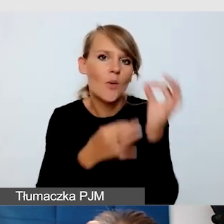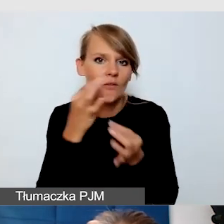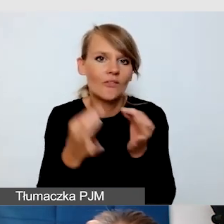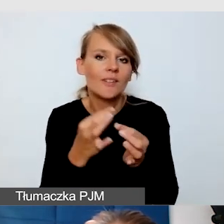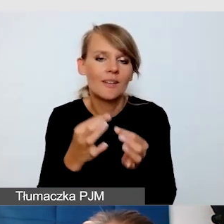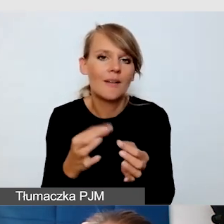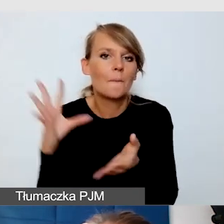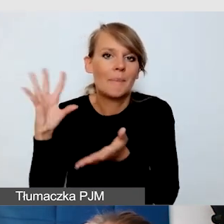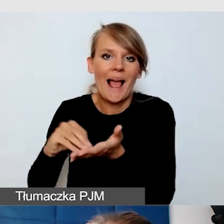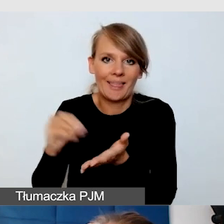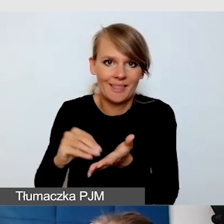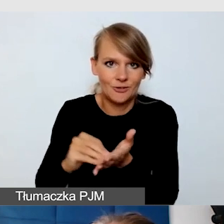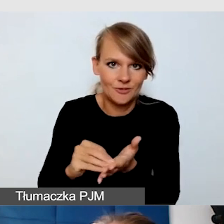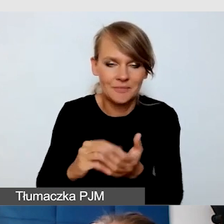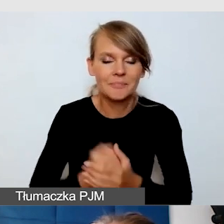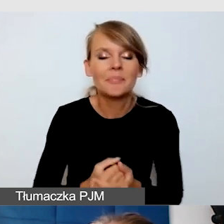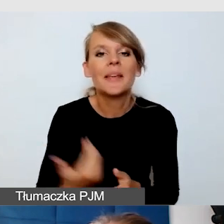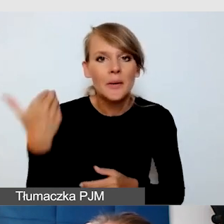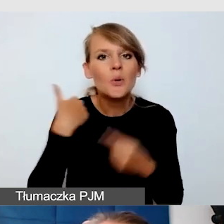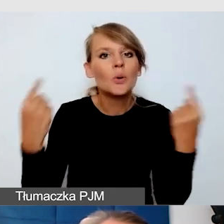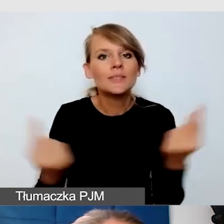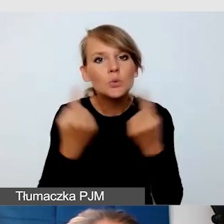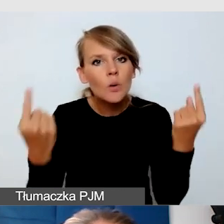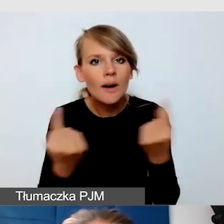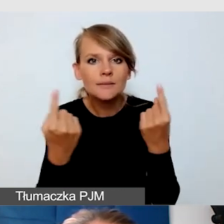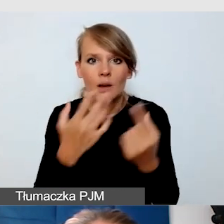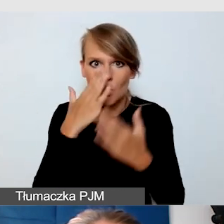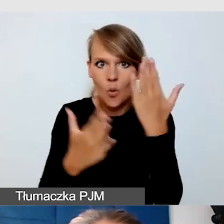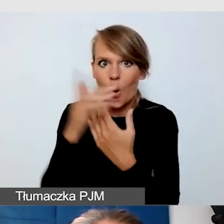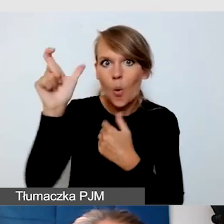Mieliśmy sytuację taką, kiedy okazało się, że student jest zainteresowany udziałem